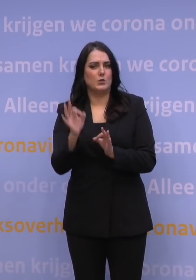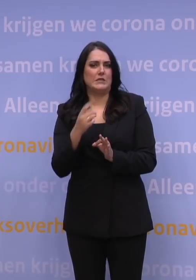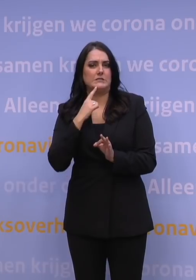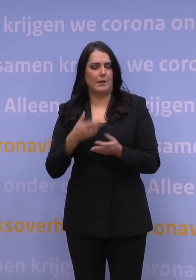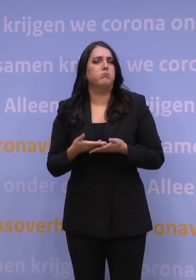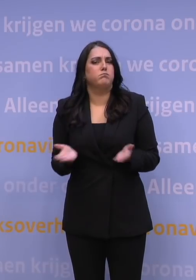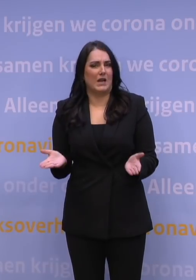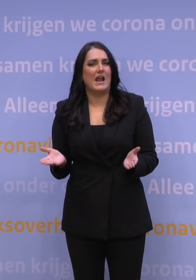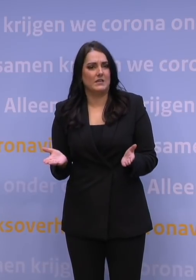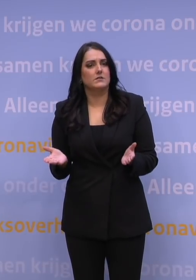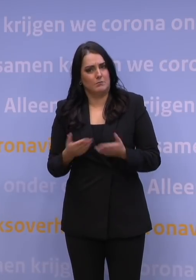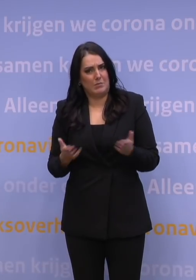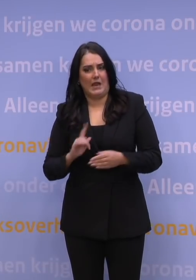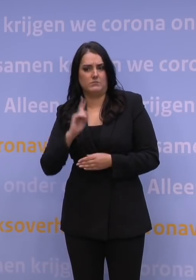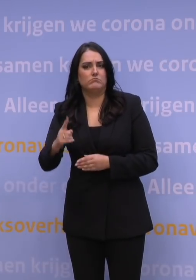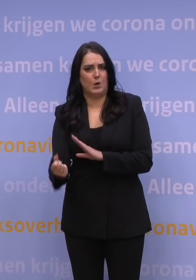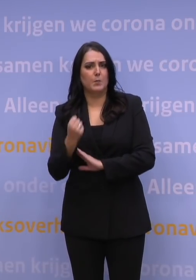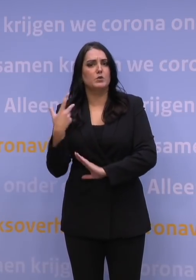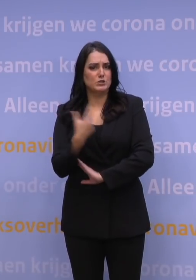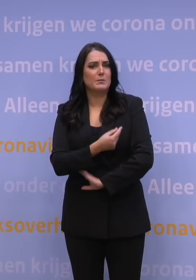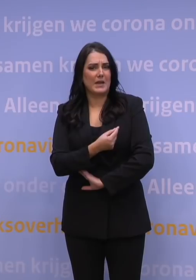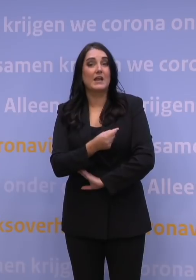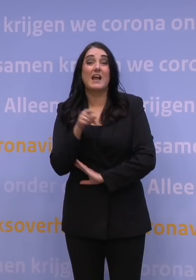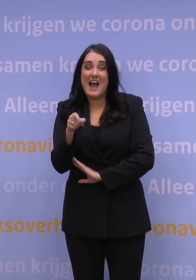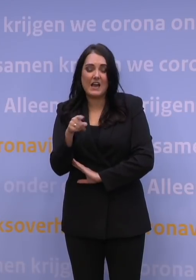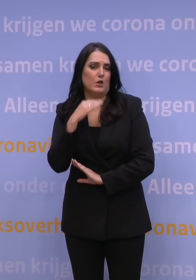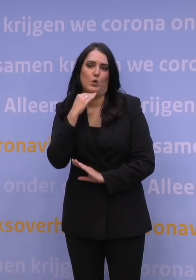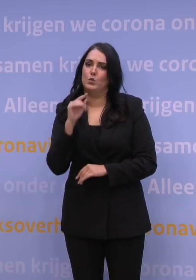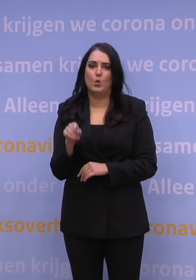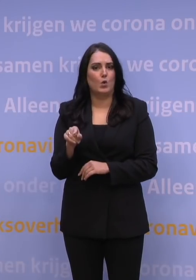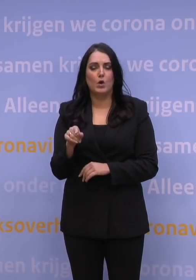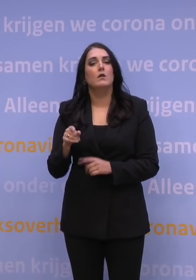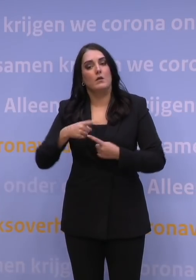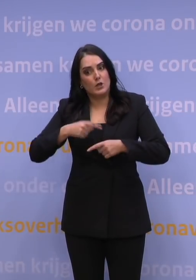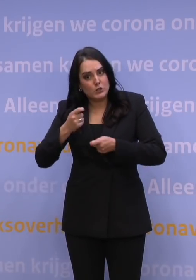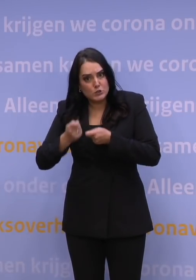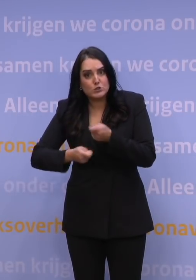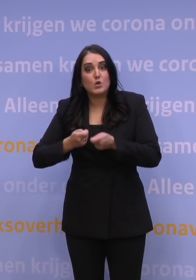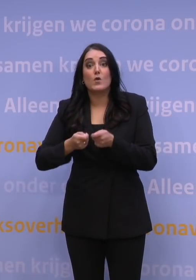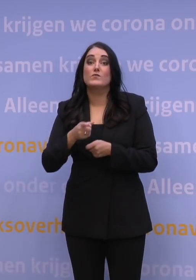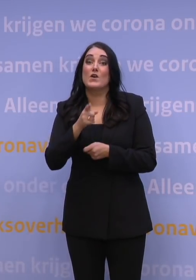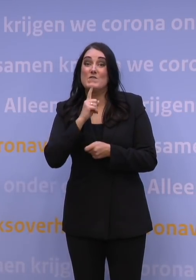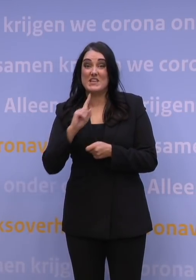om die boosterprik te nemen en dat is te weinig. We moeten echt zorgen dat iedereen die zijn eerste twee prikken heeft genomen,